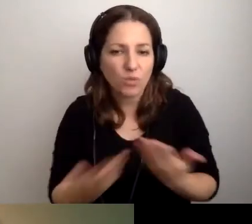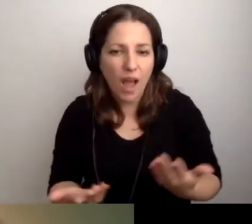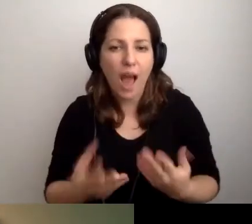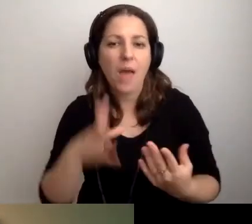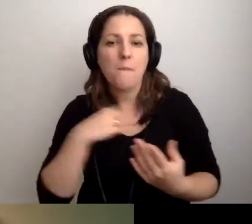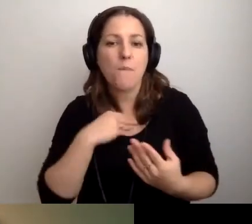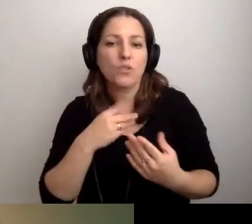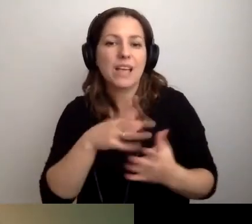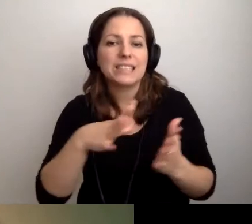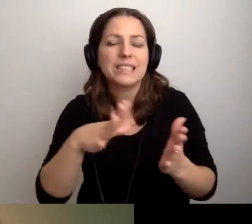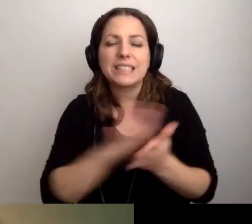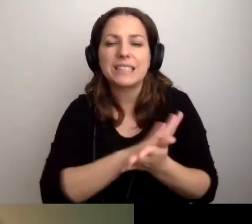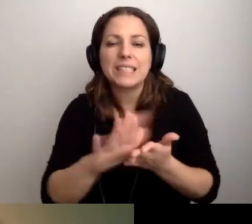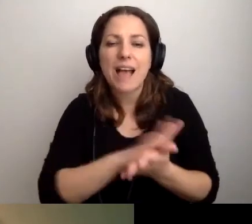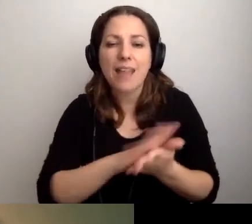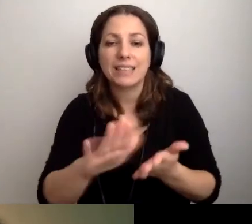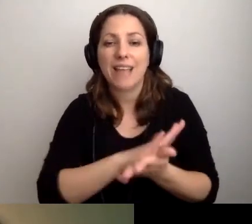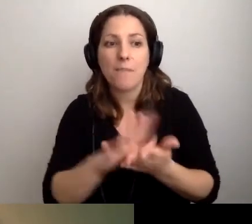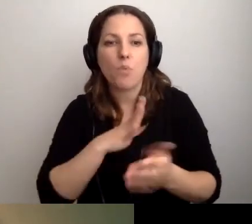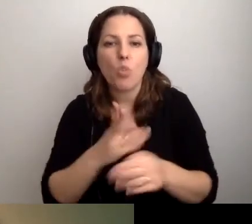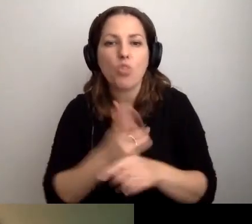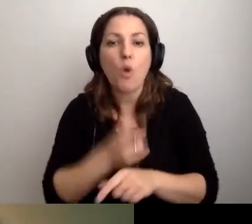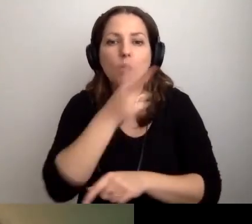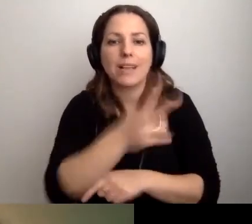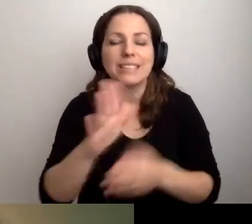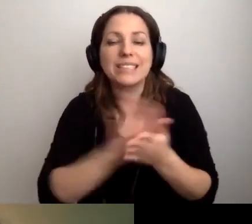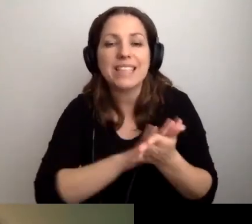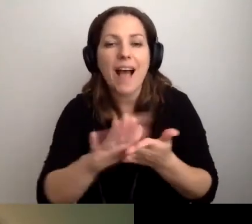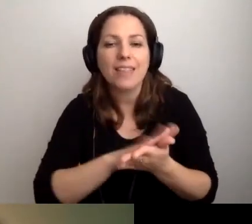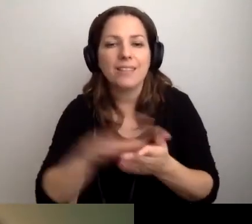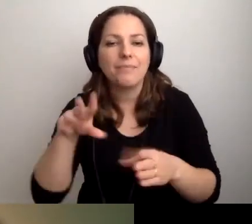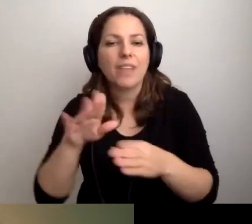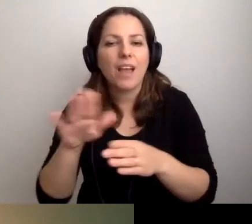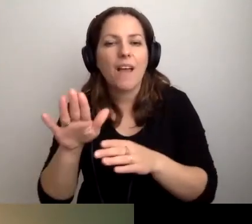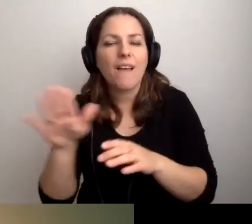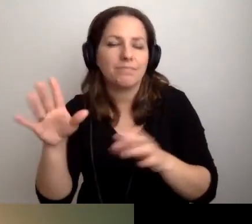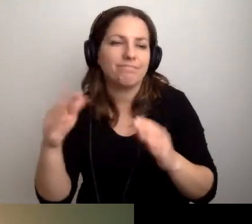Ale może będzie chciała zeskanować. Żeby to skanowanie było dostępne. Skanowanie na zasadzie wyrównywania szans.